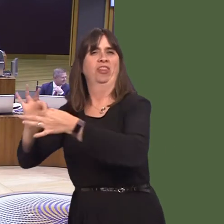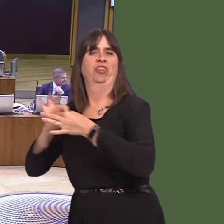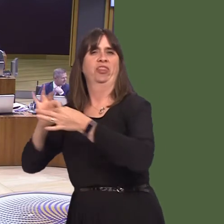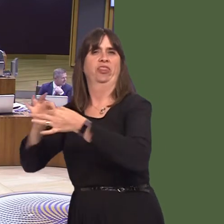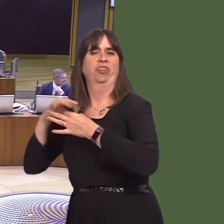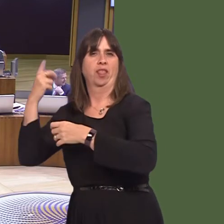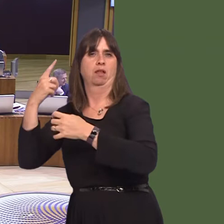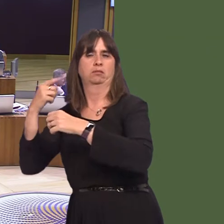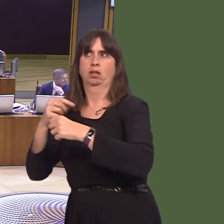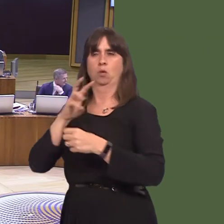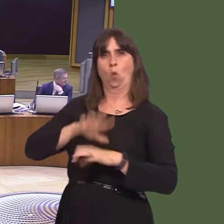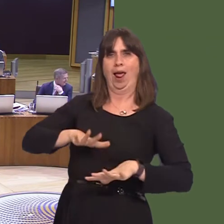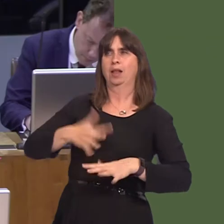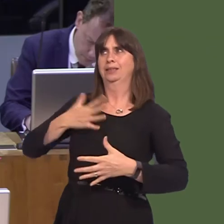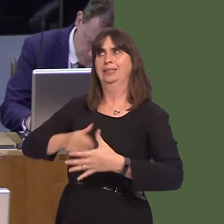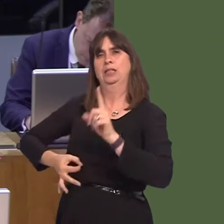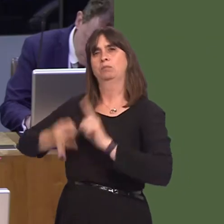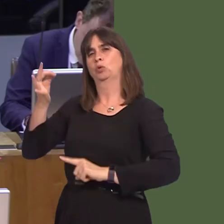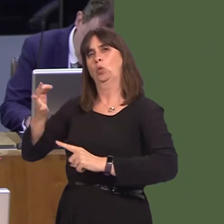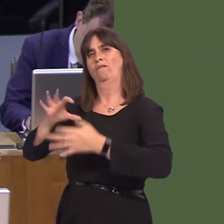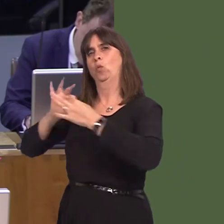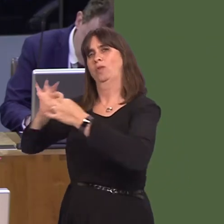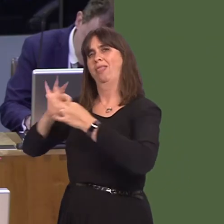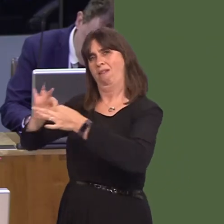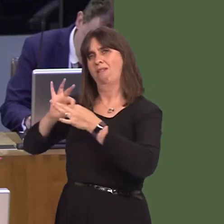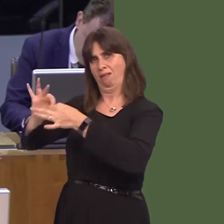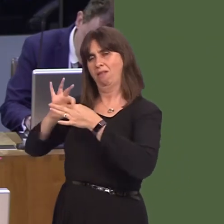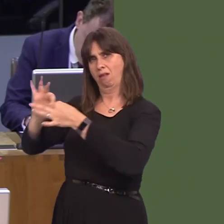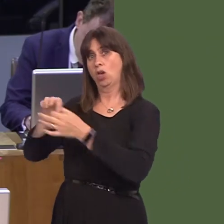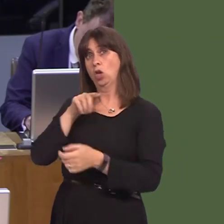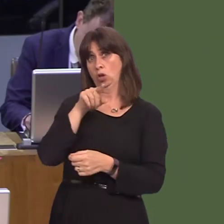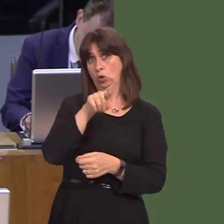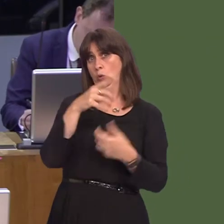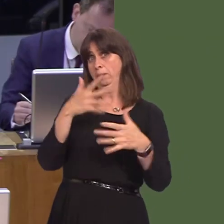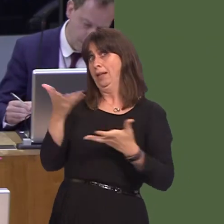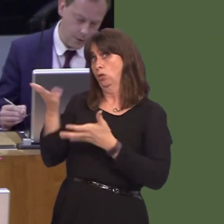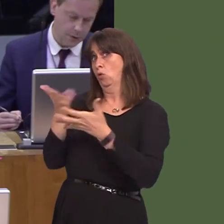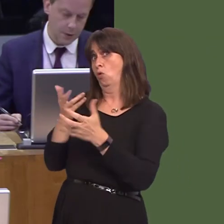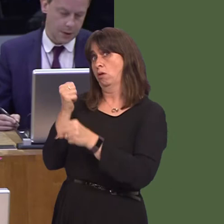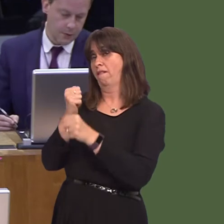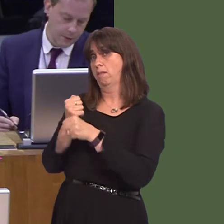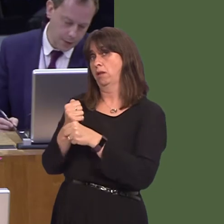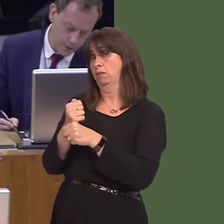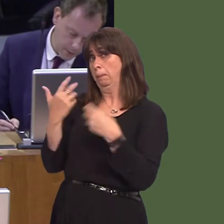here. So, what discussions have you had with the UK Government about improving access to